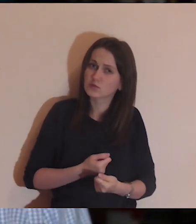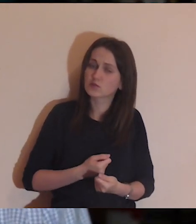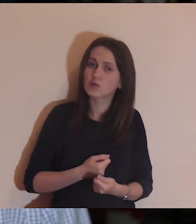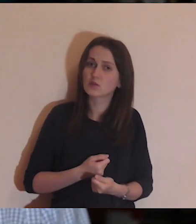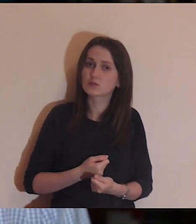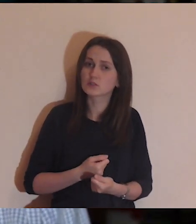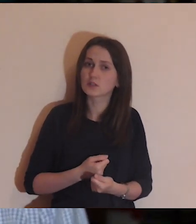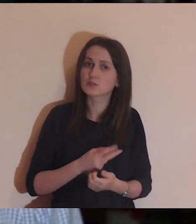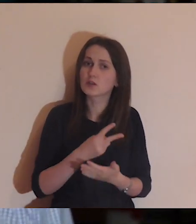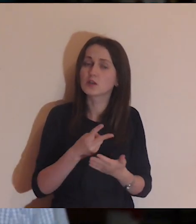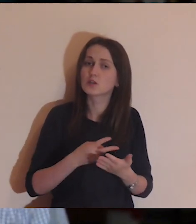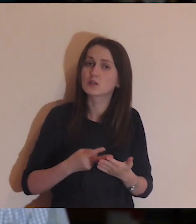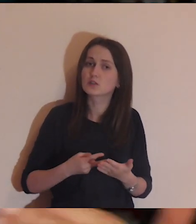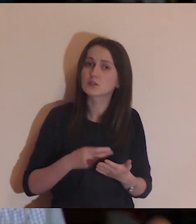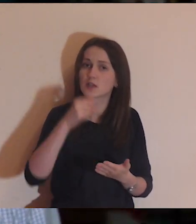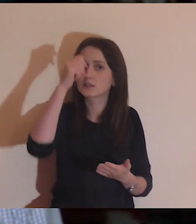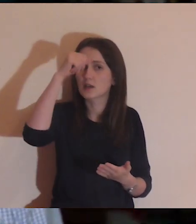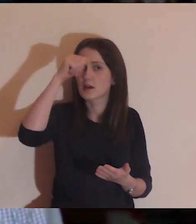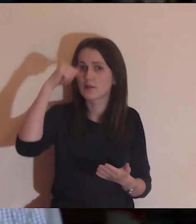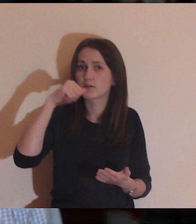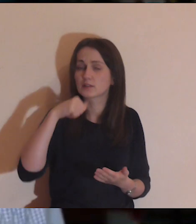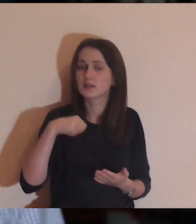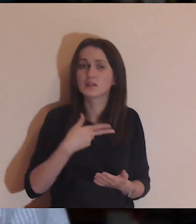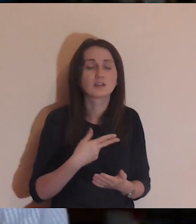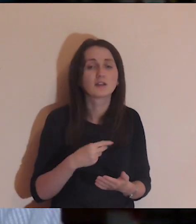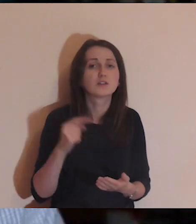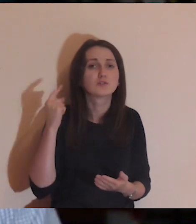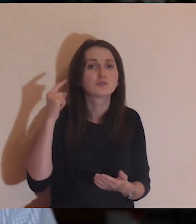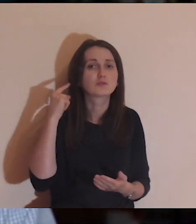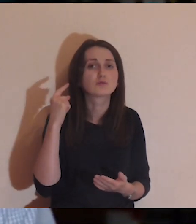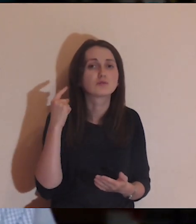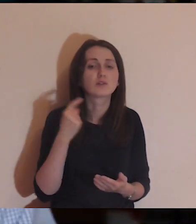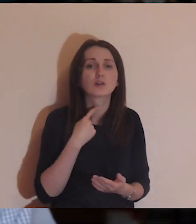nawet przy czytaniu Ewangelii, to już nie słuchaj lektora,